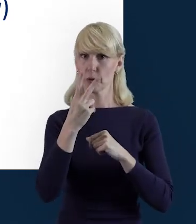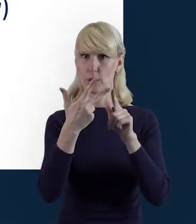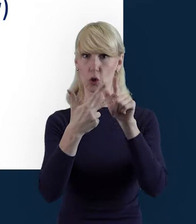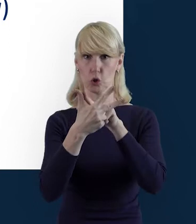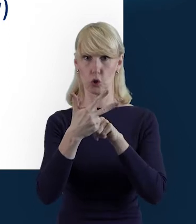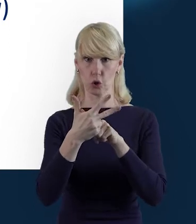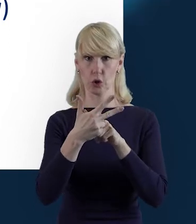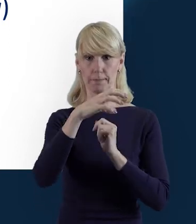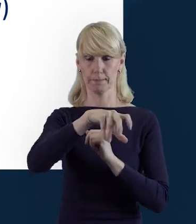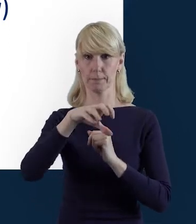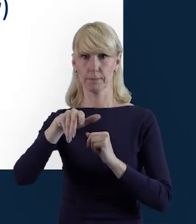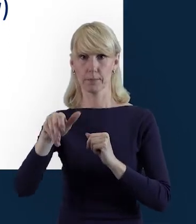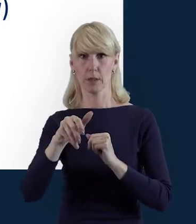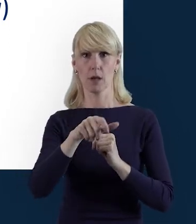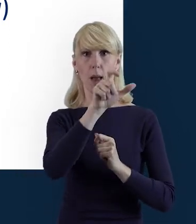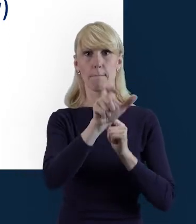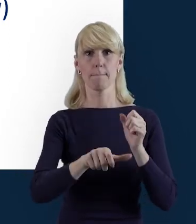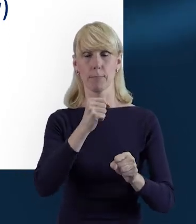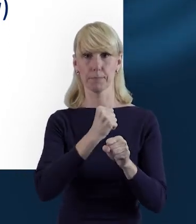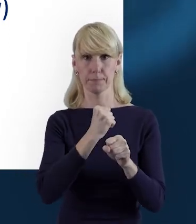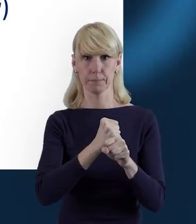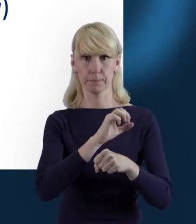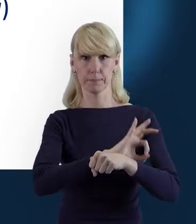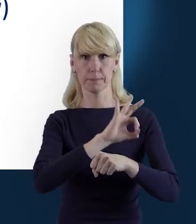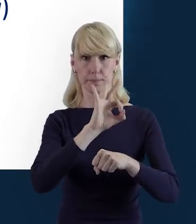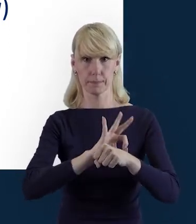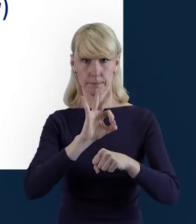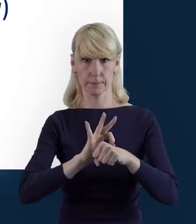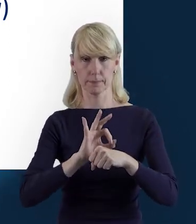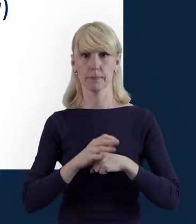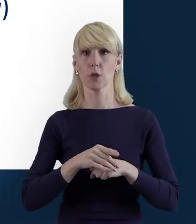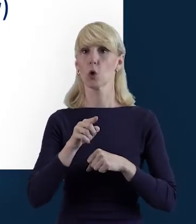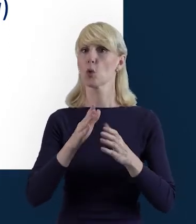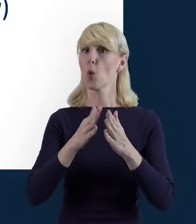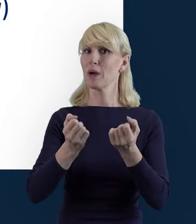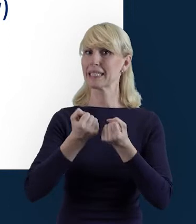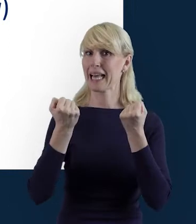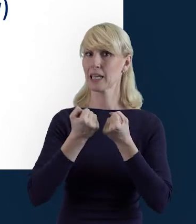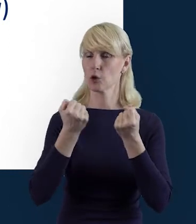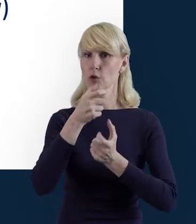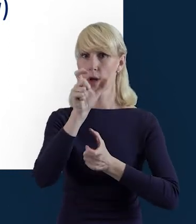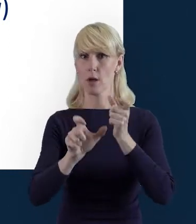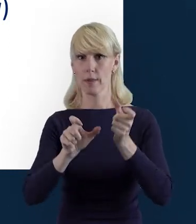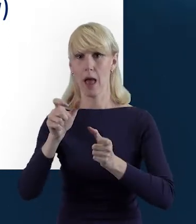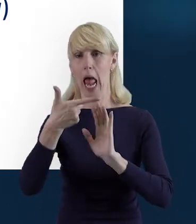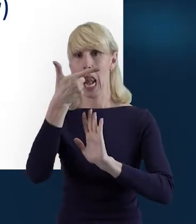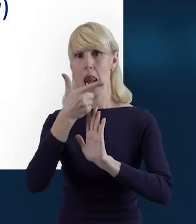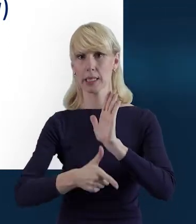Personel Projektu, w tym sekcję służącą do nawigacji pomiędzy zaangażowanymi osobami, czyli listę personelu.